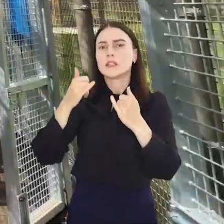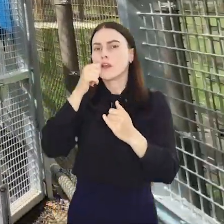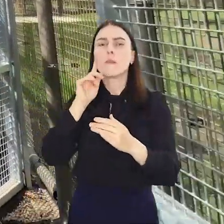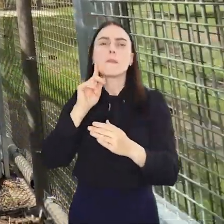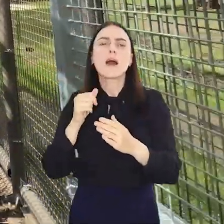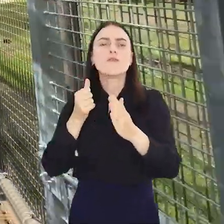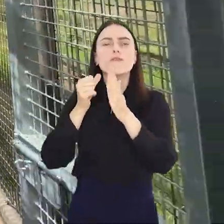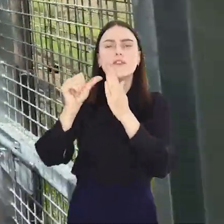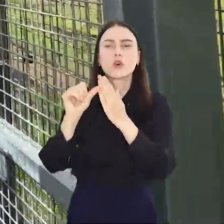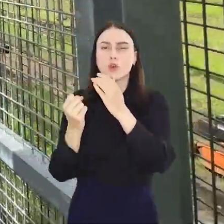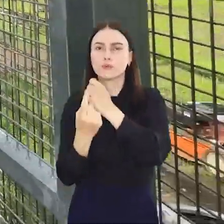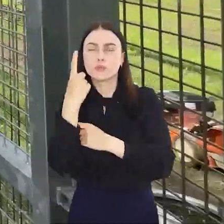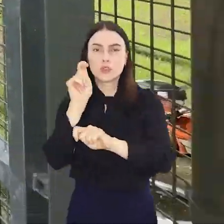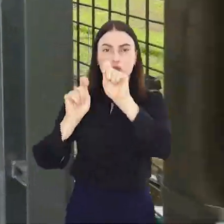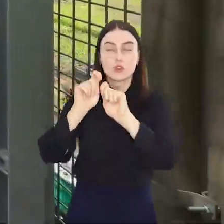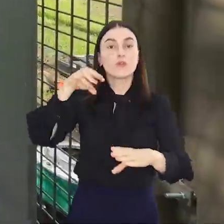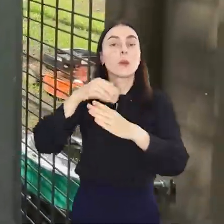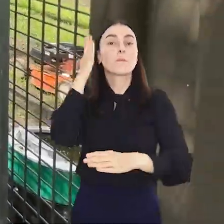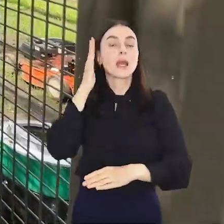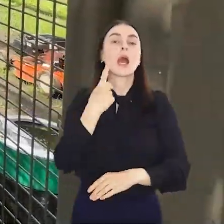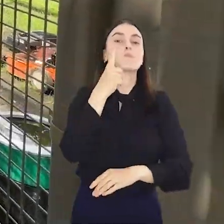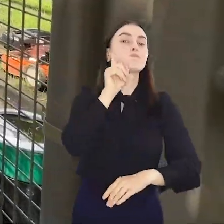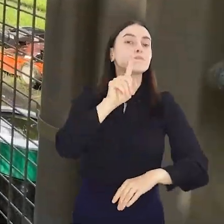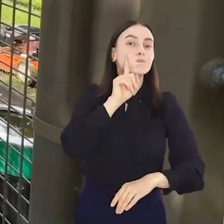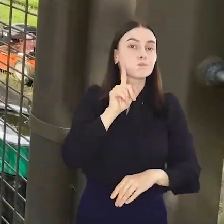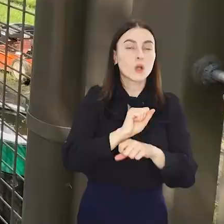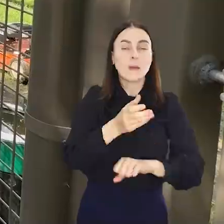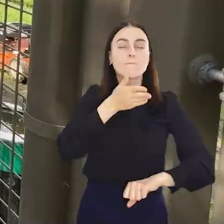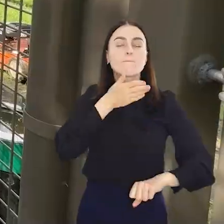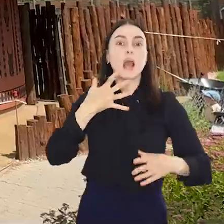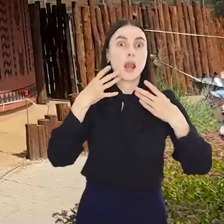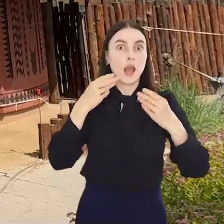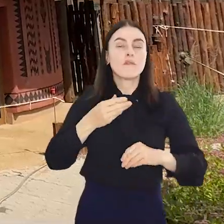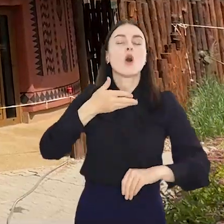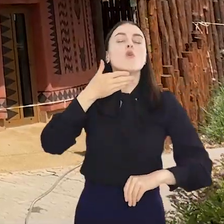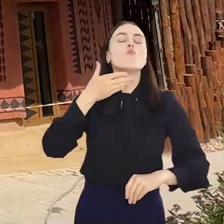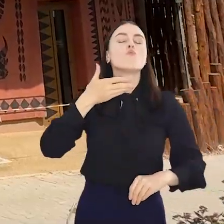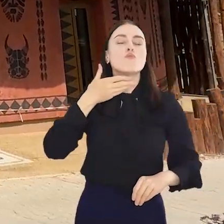unikatowych rozwiązań, a zamieszkają w nim samiec lwa południowoafrykańskiego z